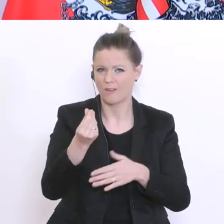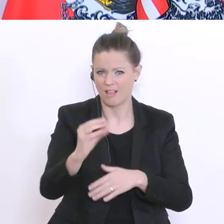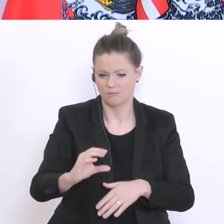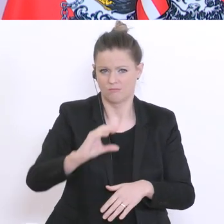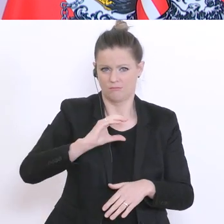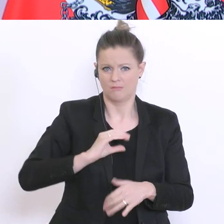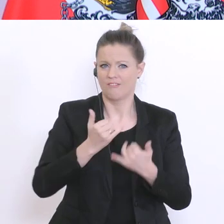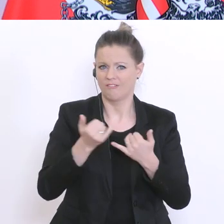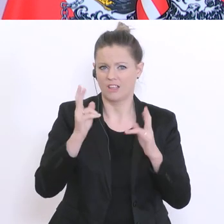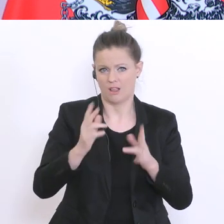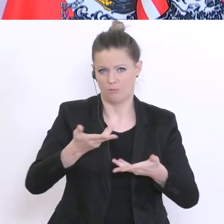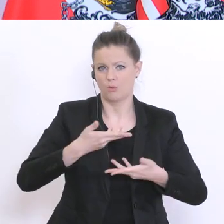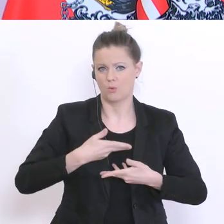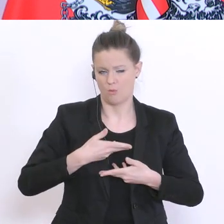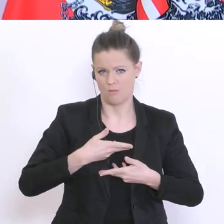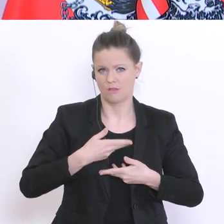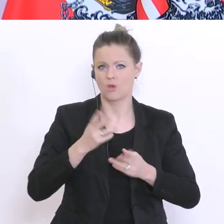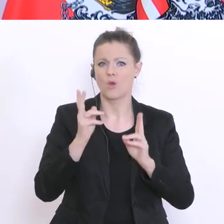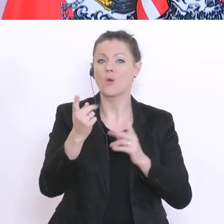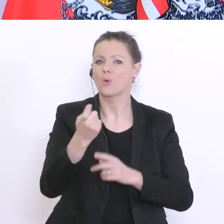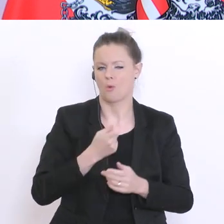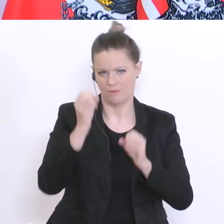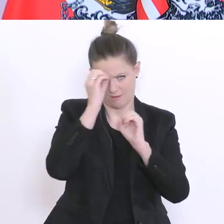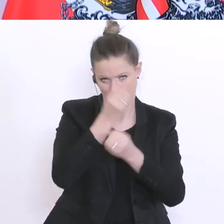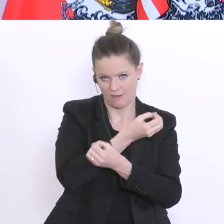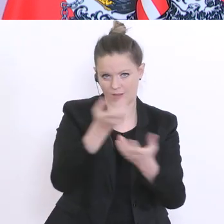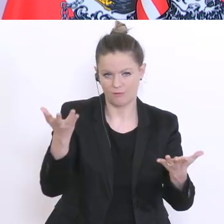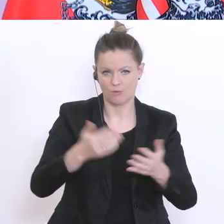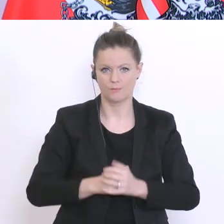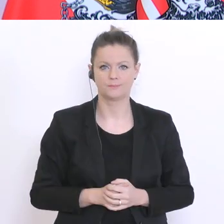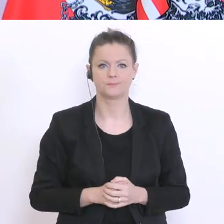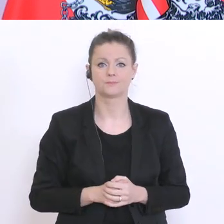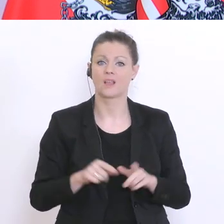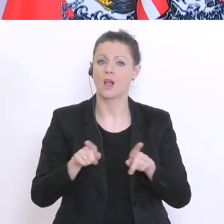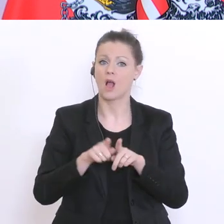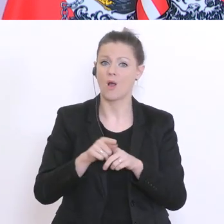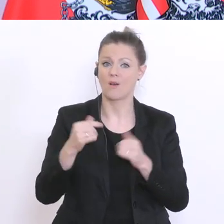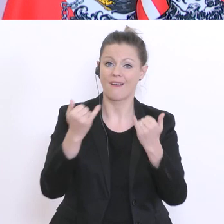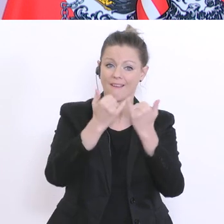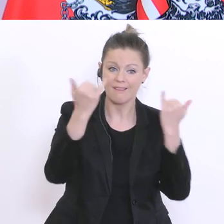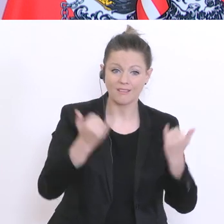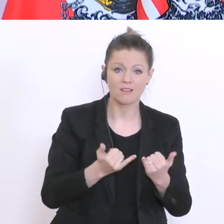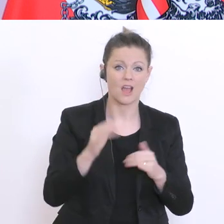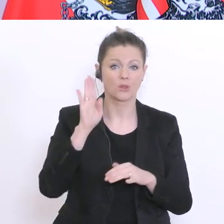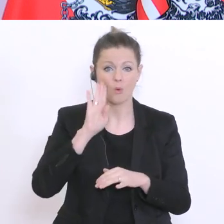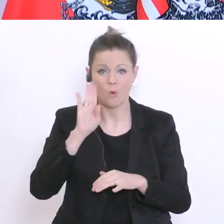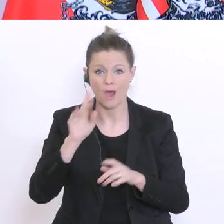Schließlich werden wir auch keine Elternbeiträge für Internate, Horte und ganztägige Schulangebote